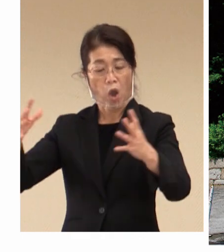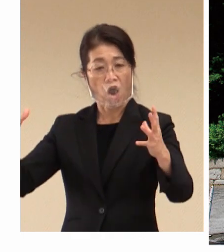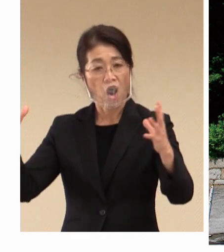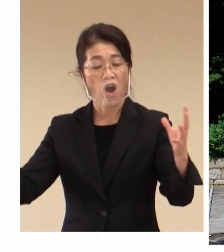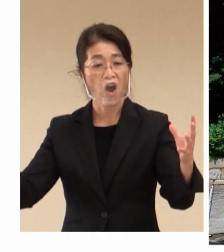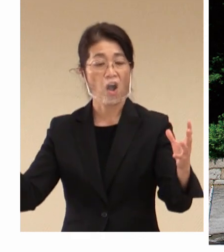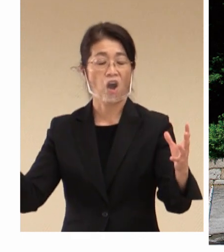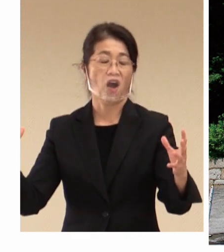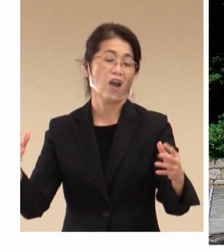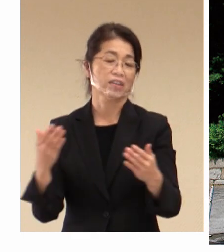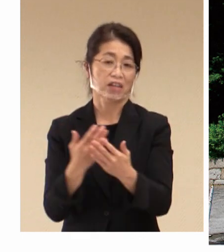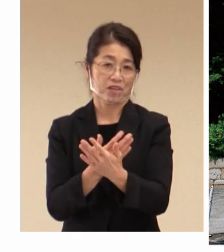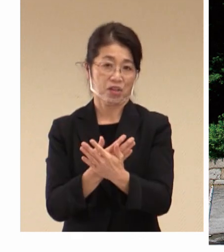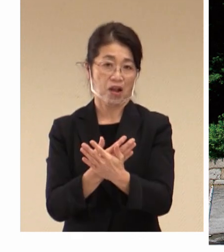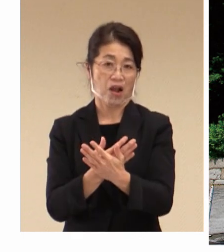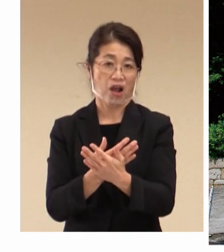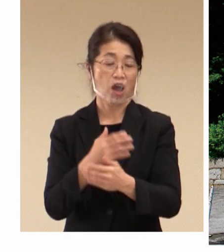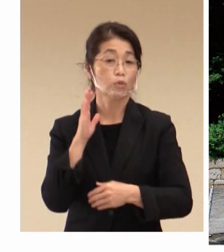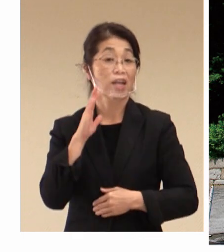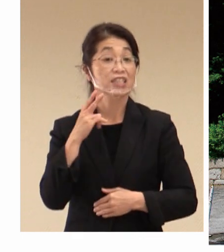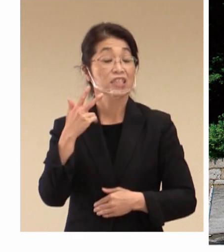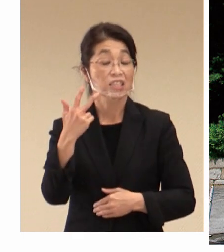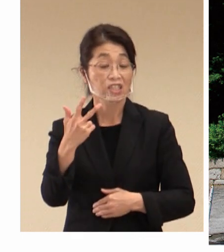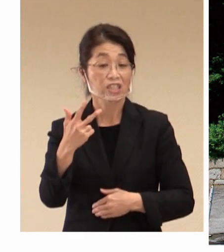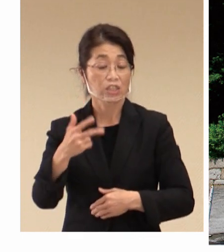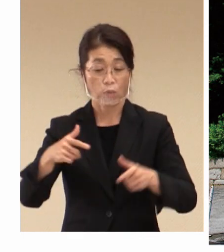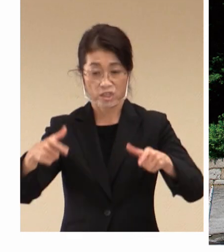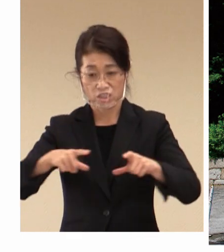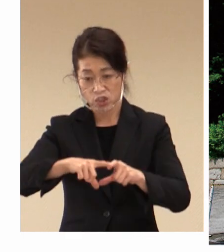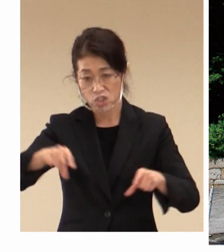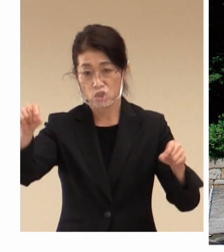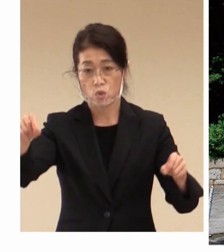製造品出荷額 西日本一のものづくりの